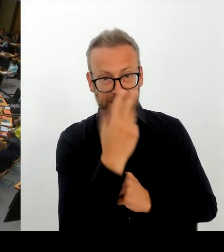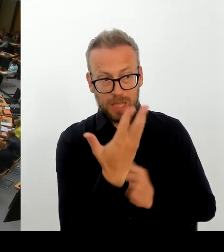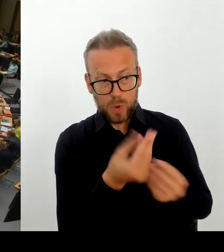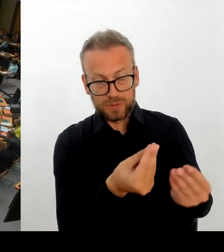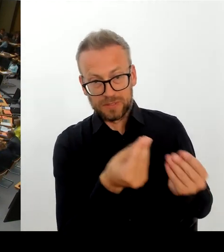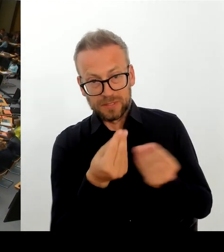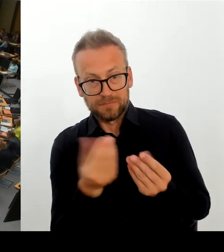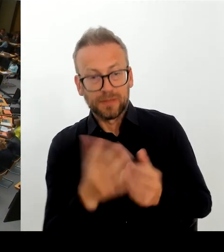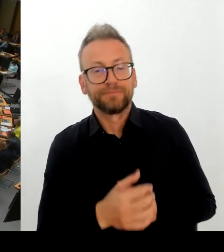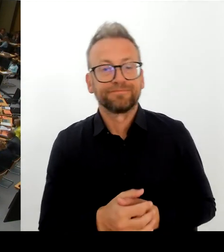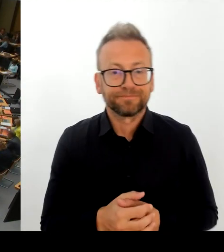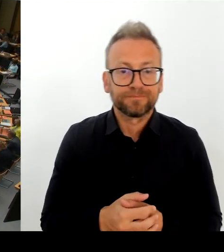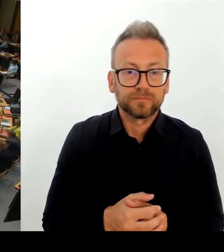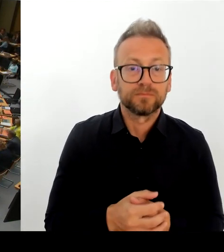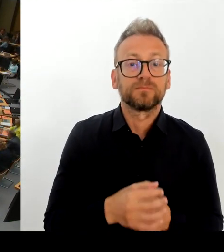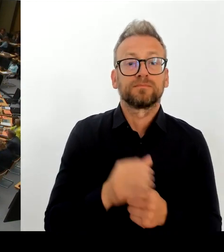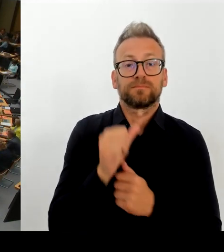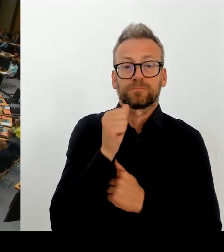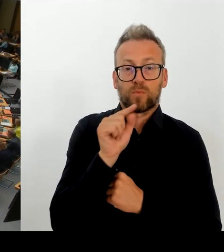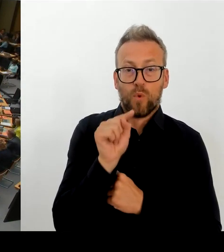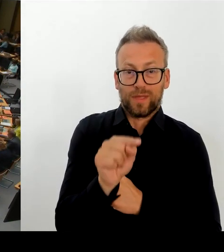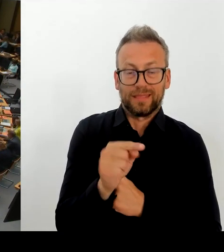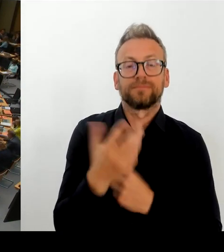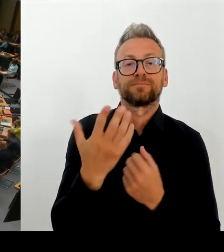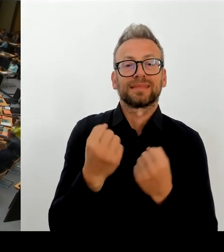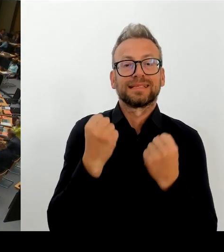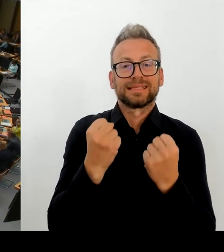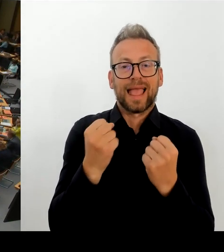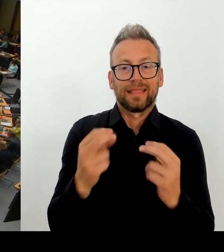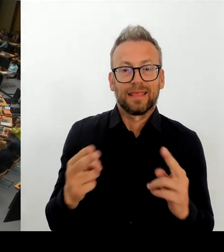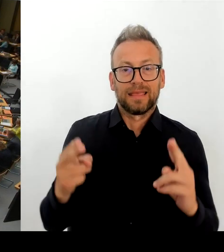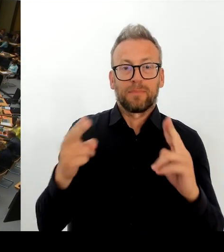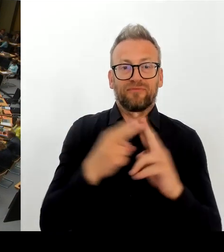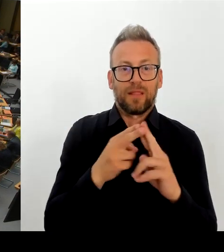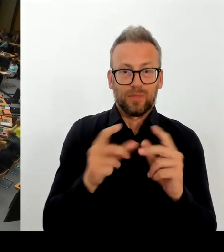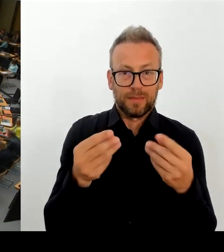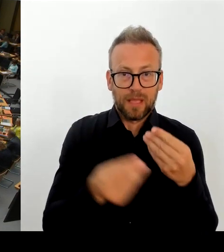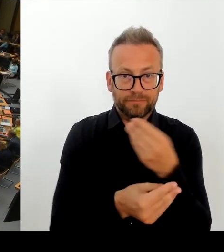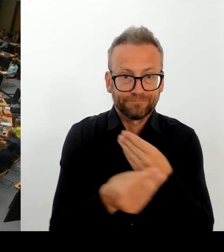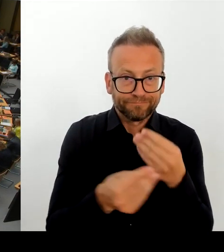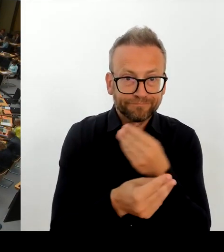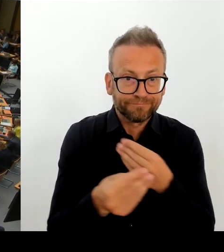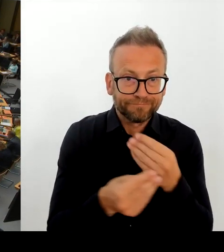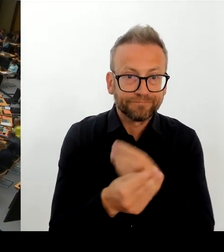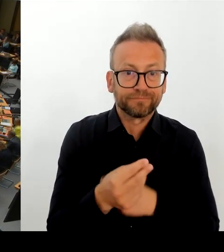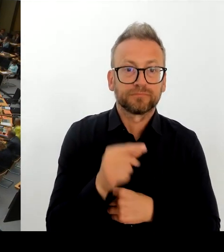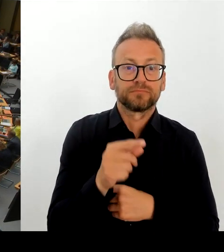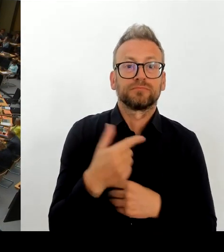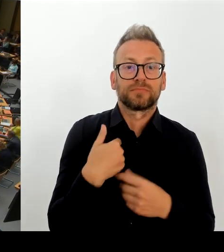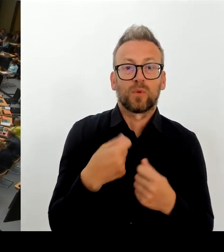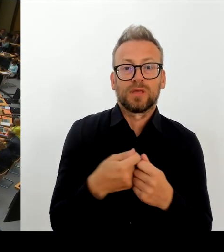Vielen Dank. Der Senat hat das personalpolitische Entwicklungsprogramm ja vorgestellt, und dort wird auch die Erhöhung der